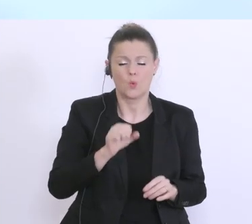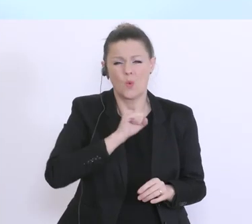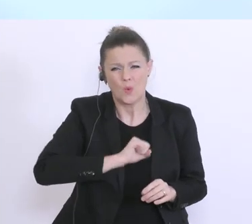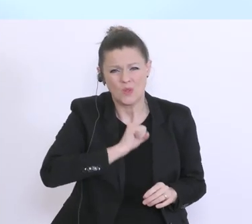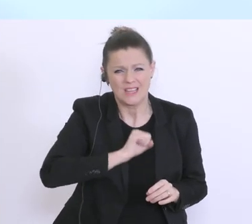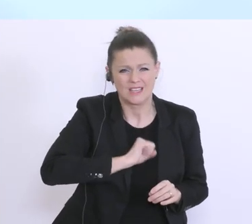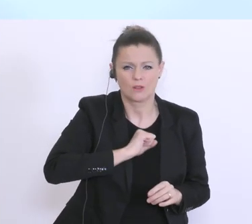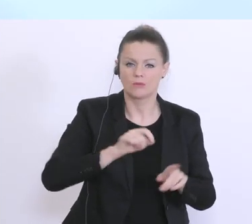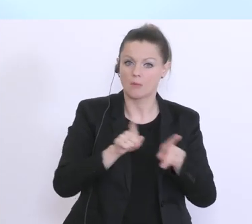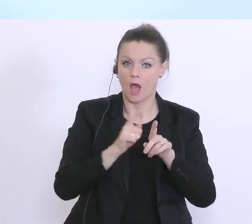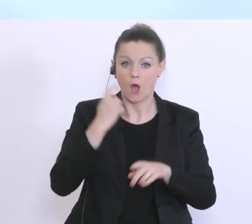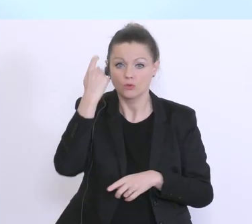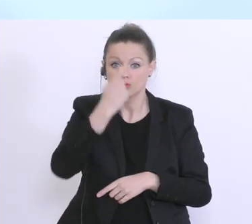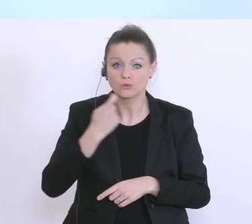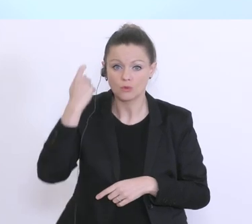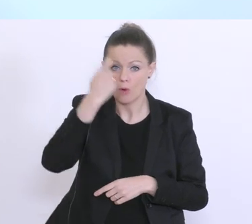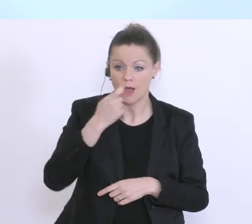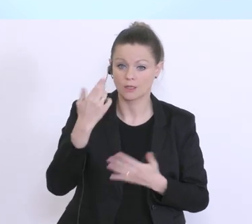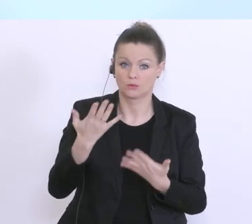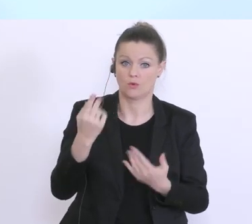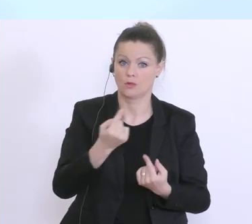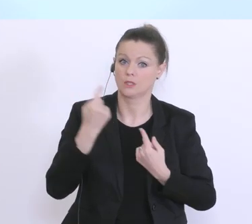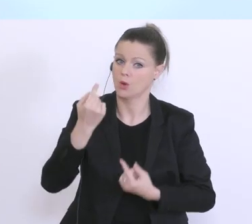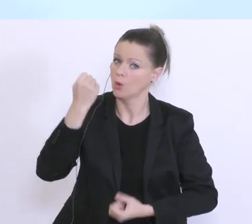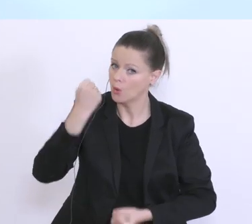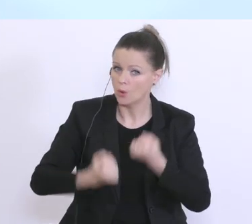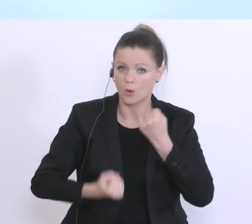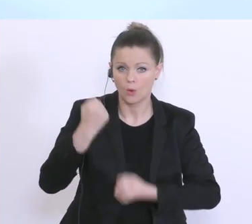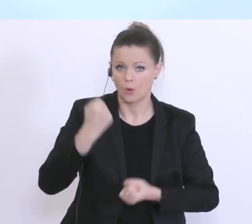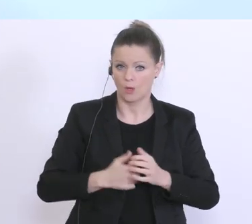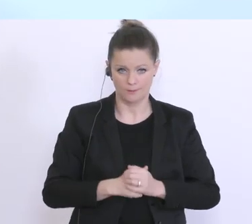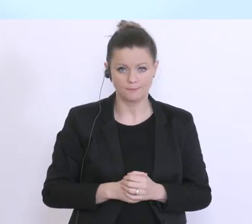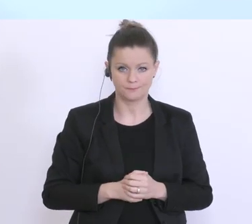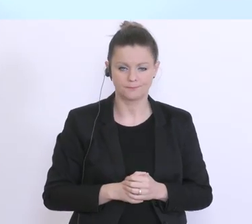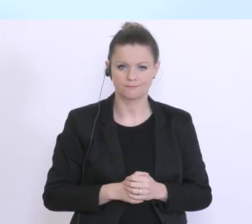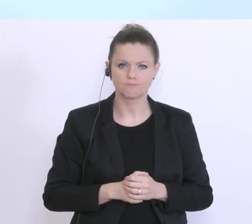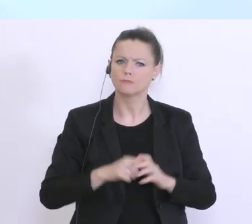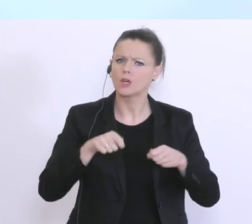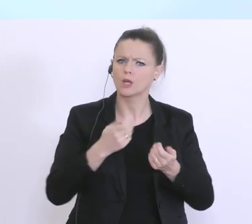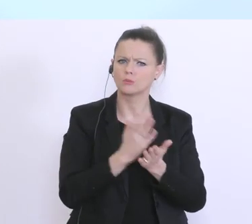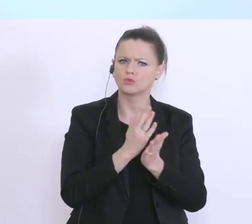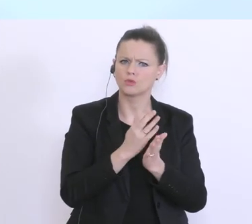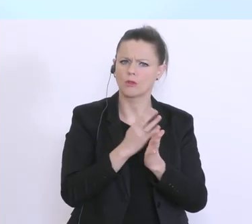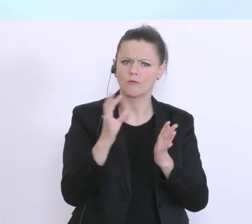die Sorge dieser sehr, sehr schwierigen Situation, viel ist definiert. Weitere Punkte wie schon auch